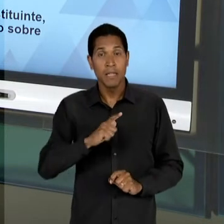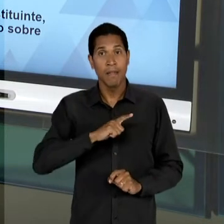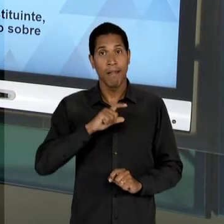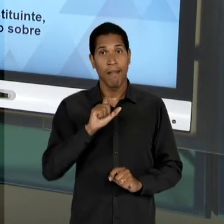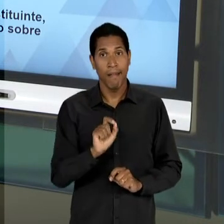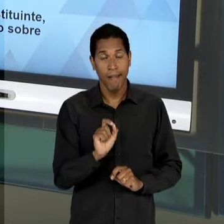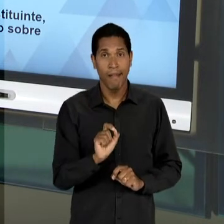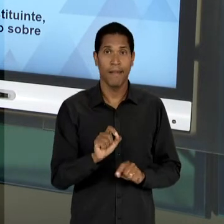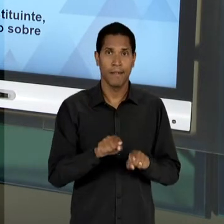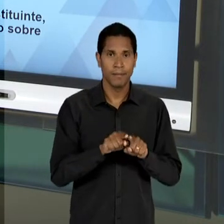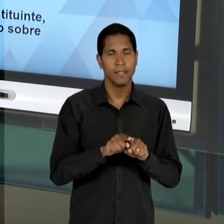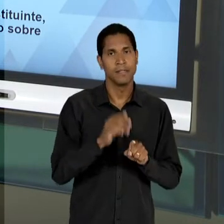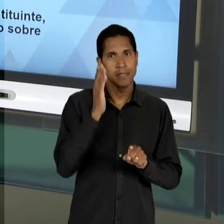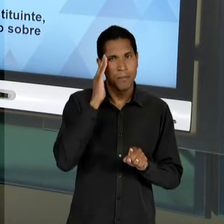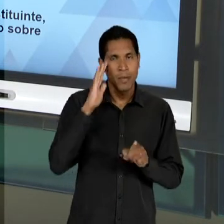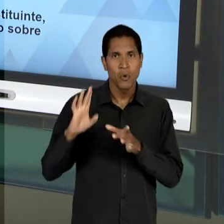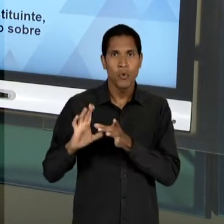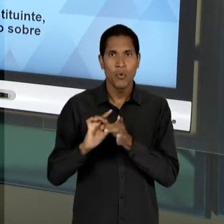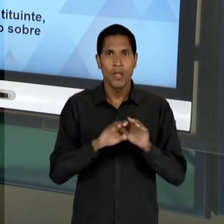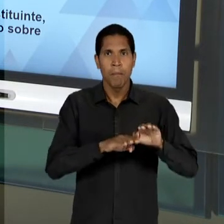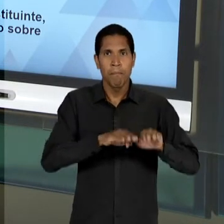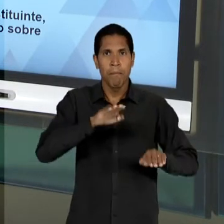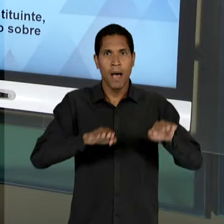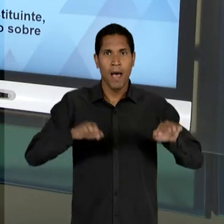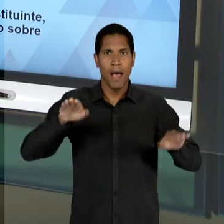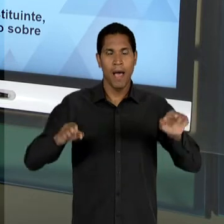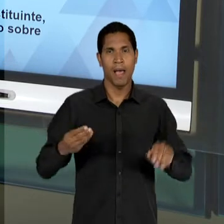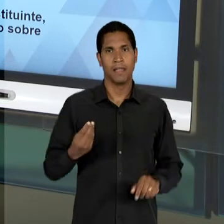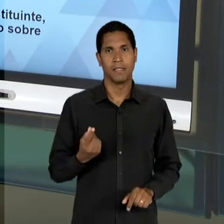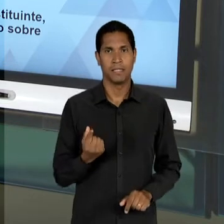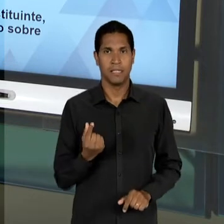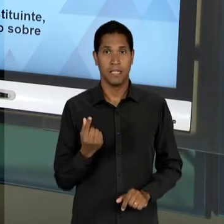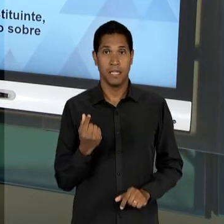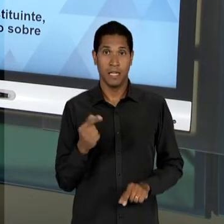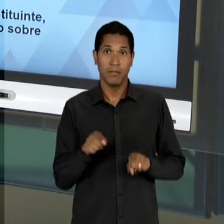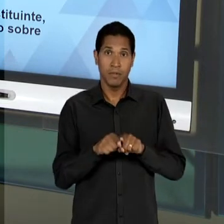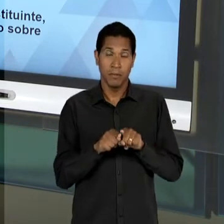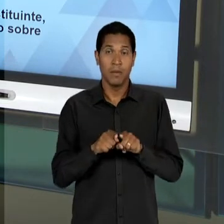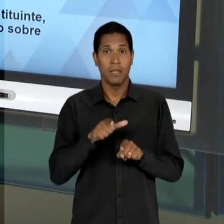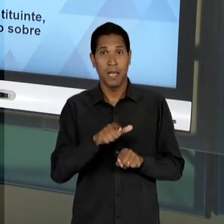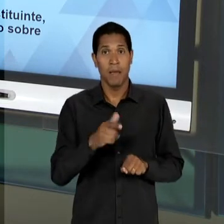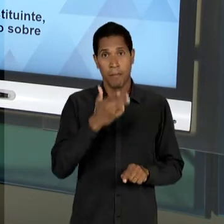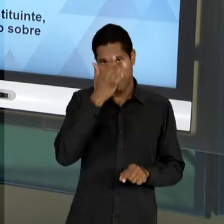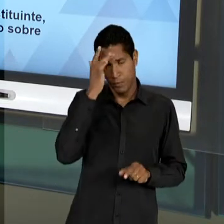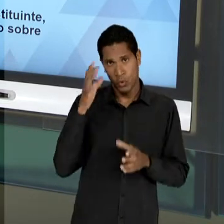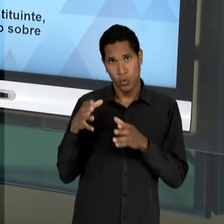DISTRIBUIÇÃO DESIGUAL DE RENDA E A DISTÂNCIA ENTRE POBRES E RICOS. EM UM CAPÍTULO IMPORTANTE